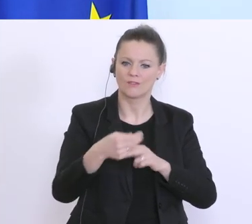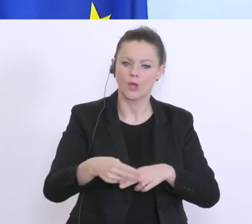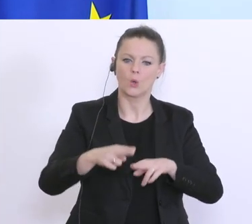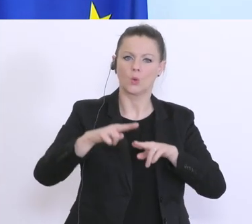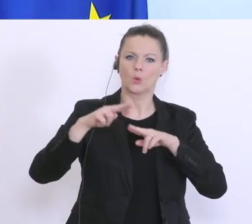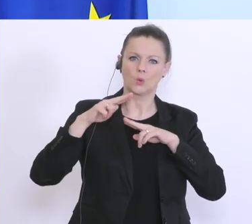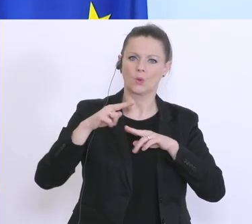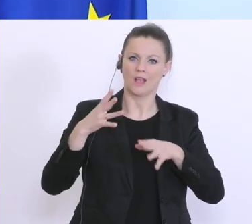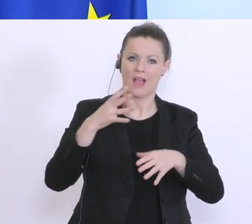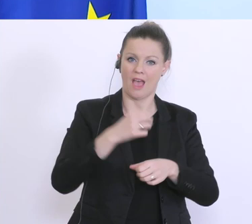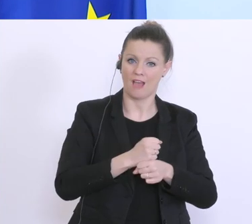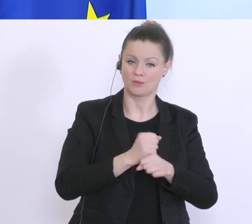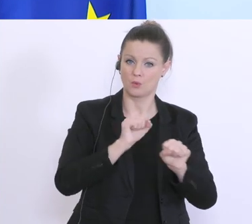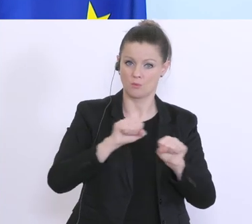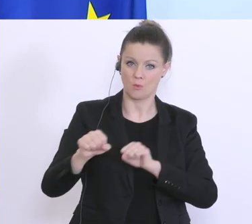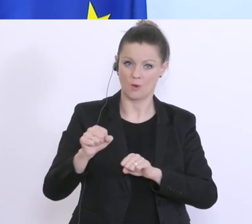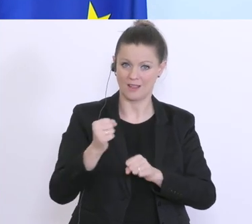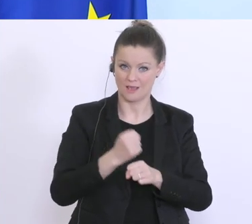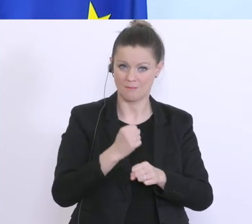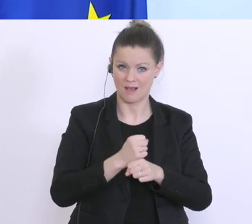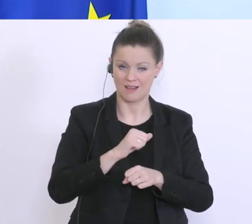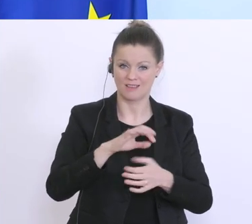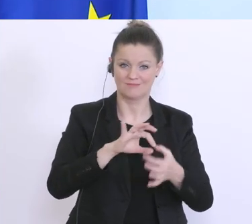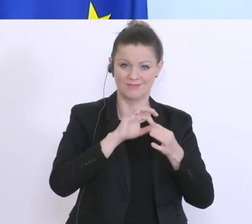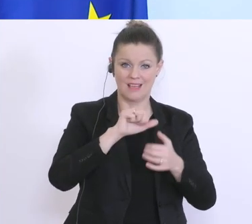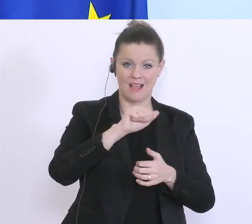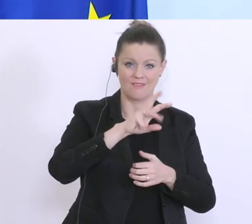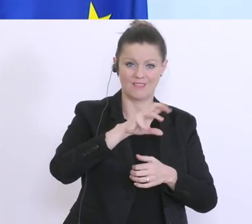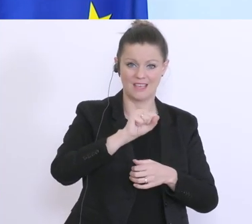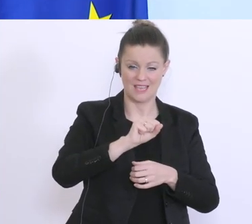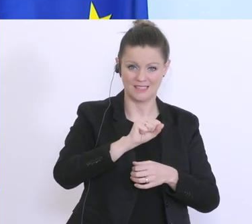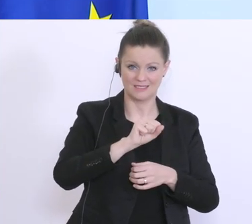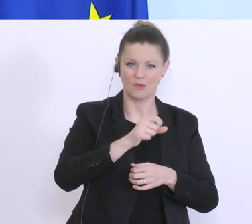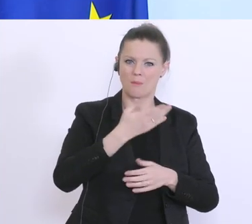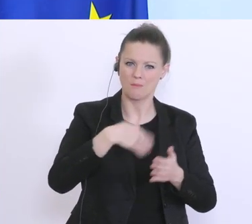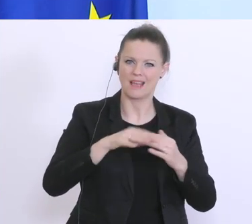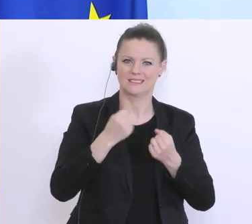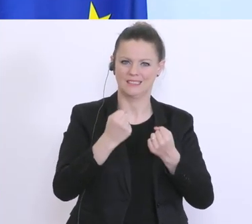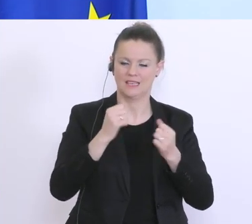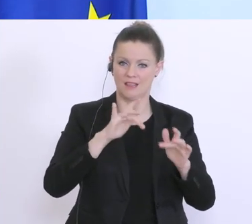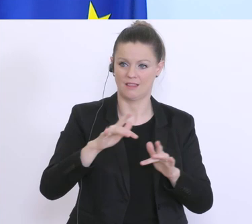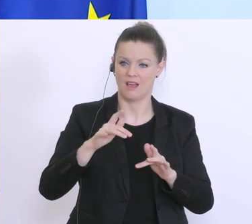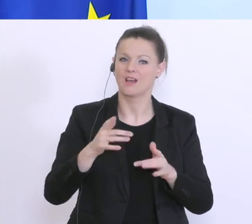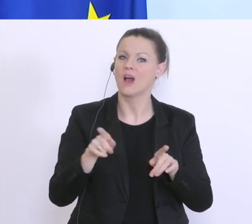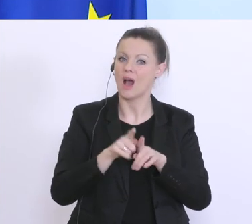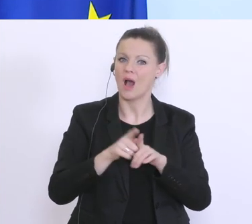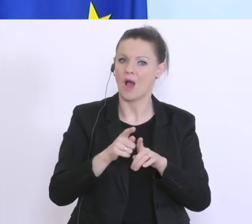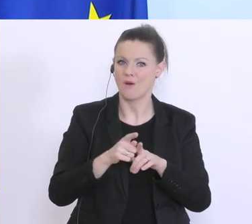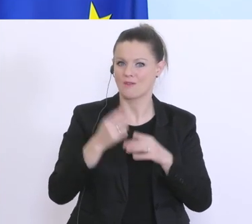machen über AWS-Garantien beispielsweise, damit das auch besser besichert ist, damit auch jetzt das Vertrauen da ist, dass der Kredit schnell gewährleistet werden kann.